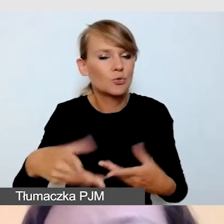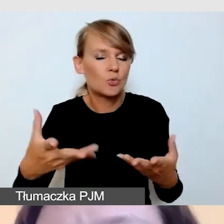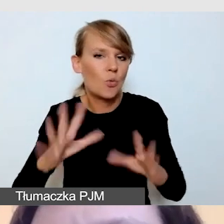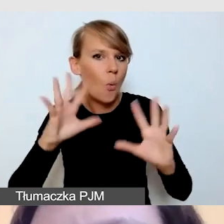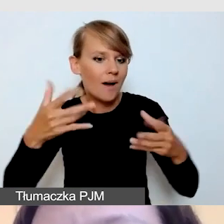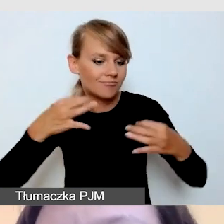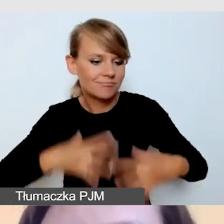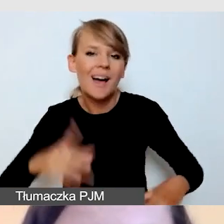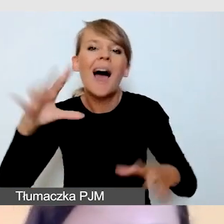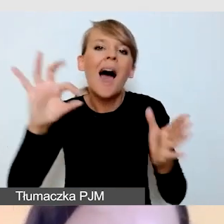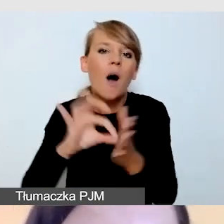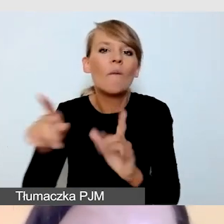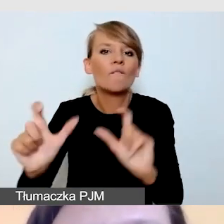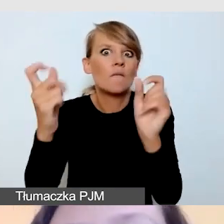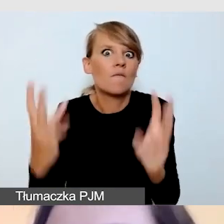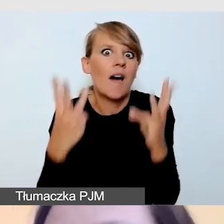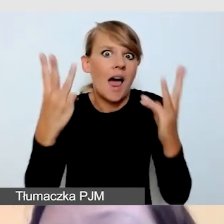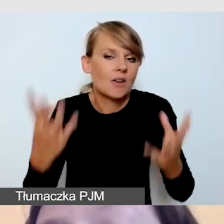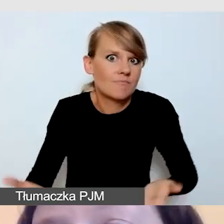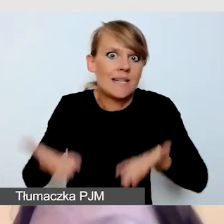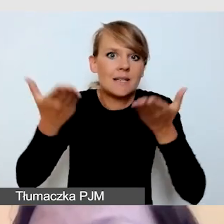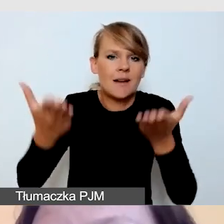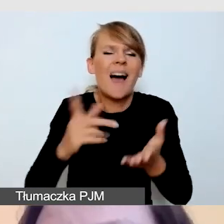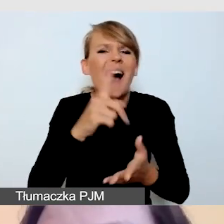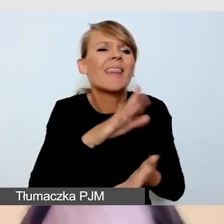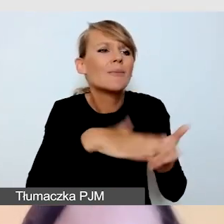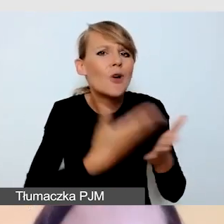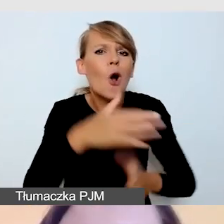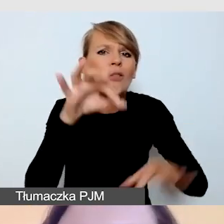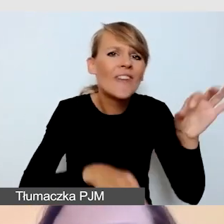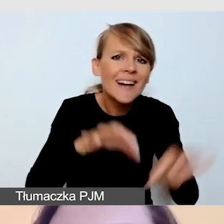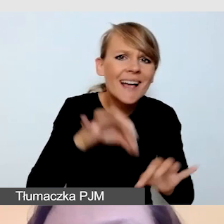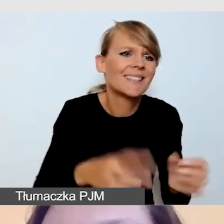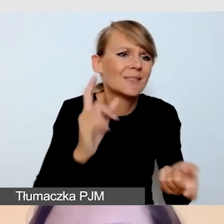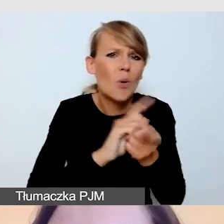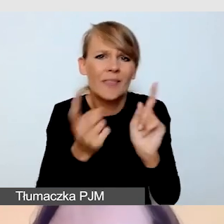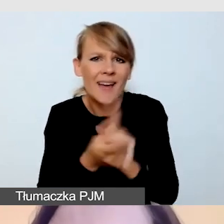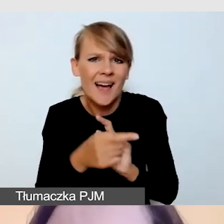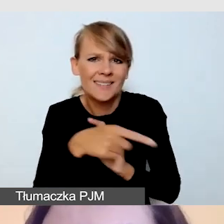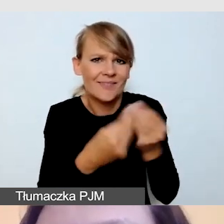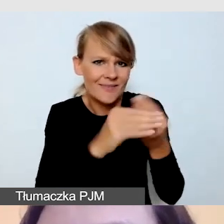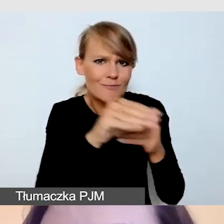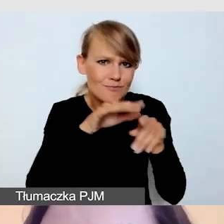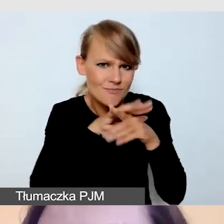Przy konferencjach, spotkaniach, których najwięcej organizujemy w formie transmisji online